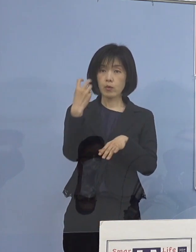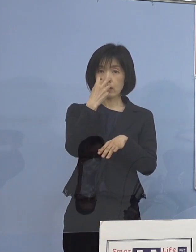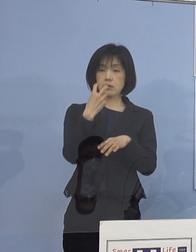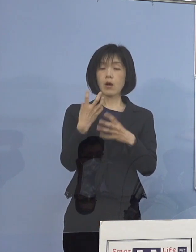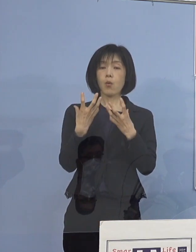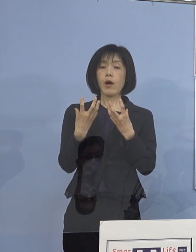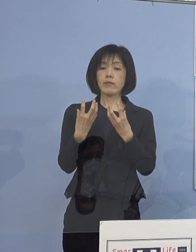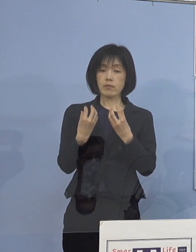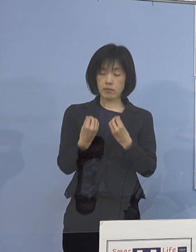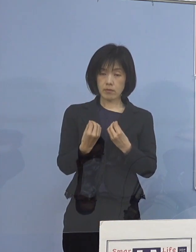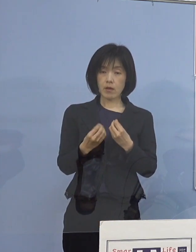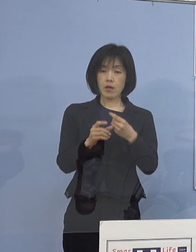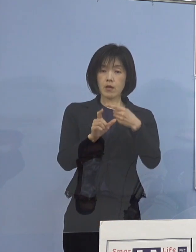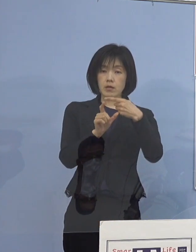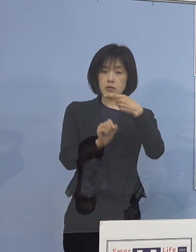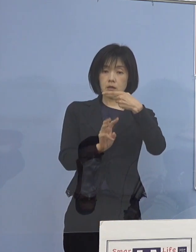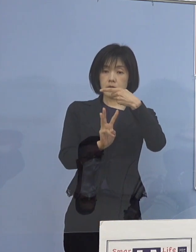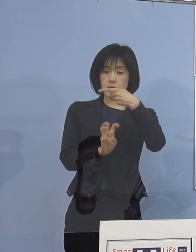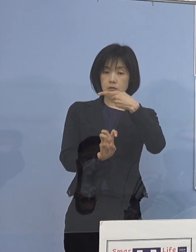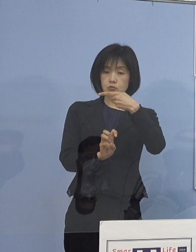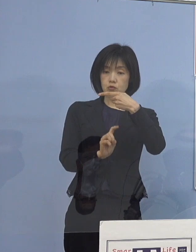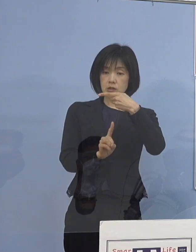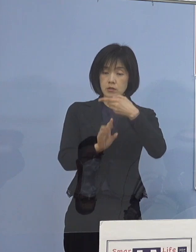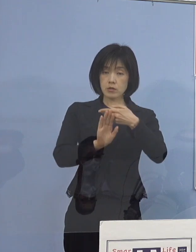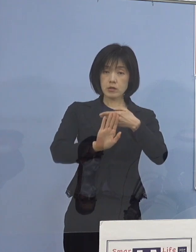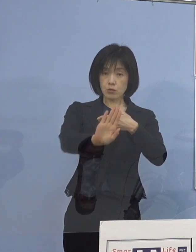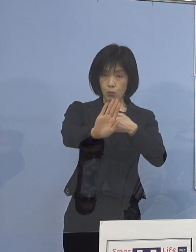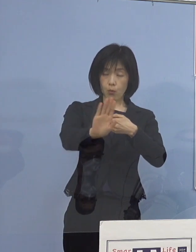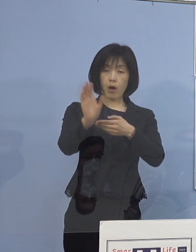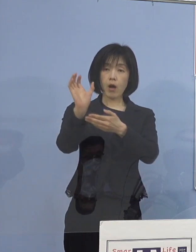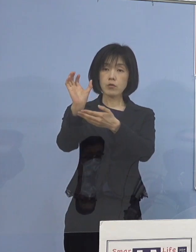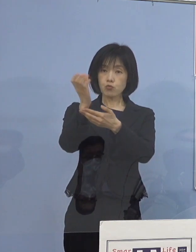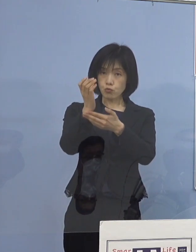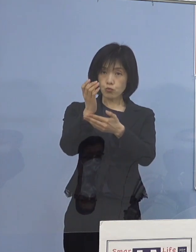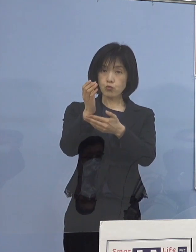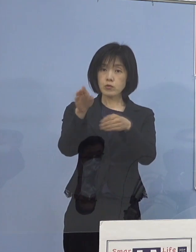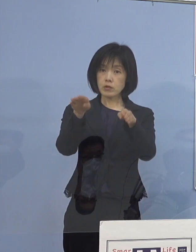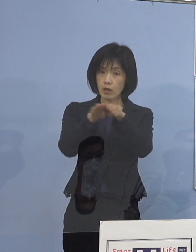31日以降の 救急、外来、入院受入については決定する